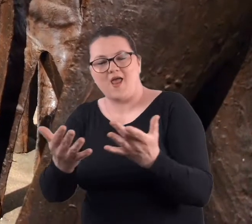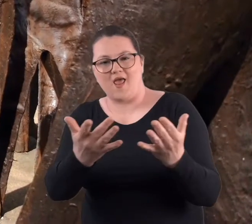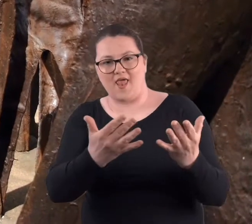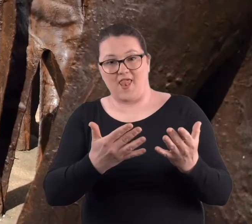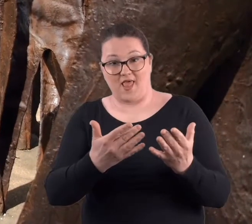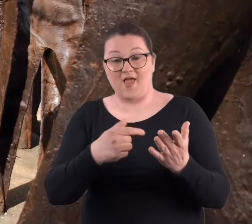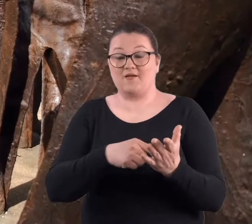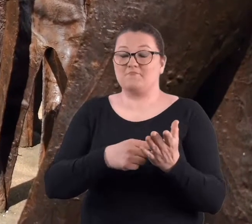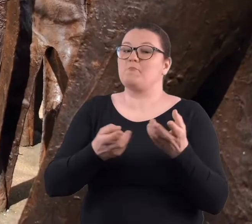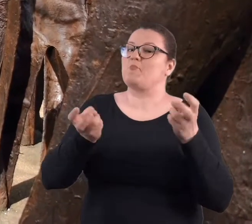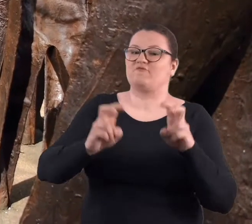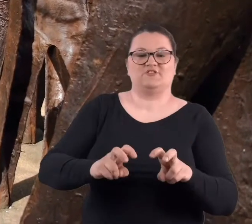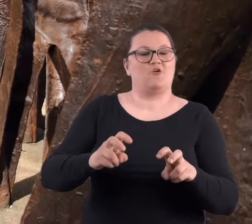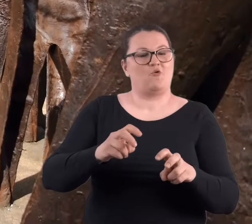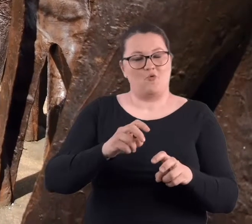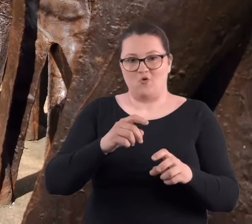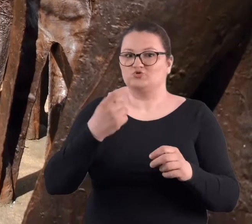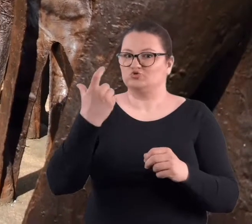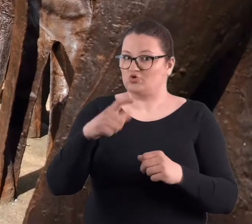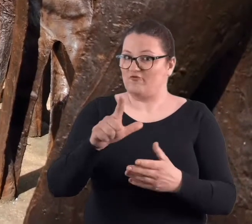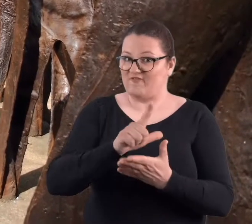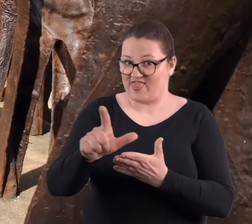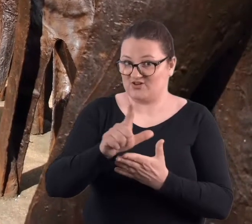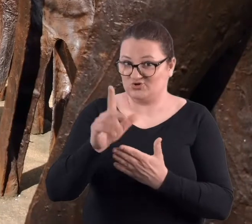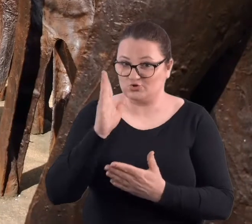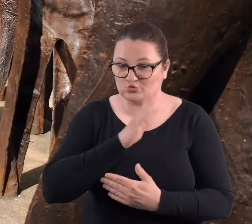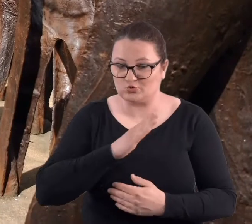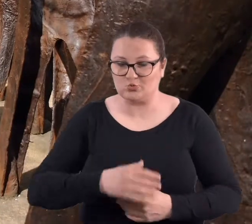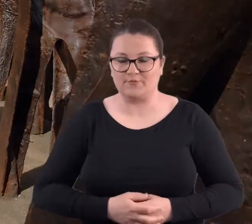Tych postaci powstało aż 112.